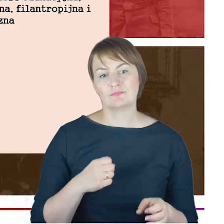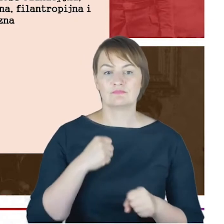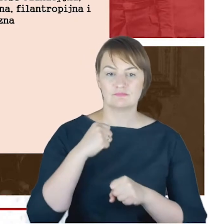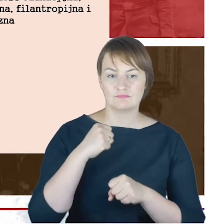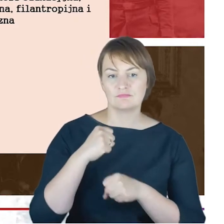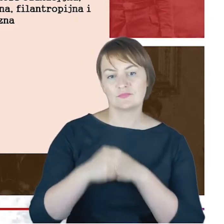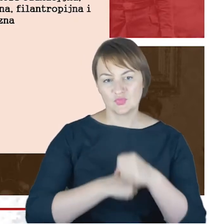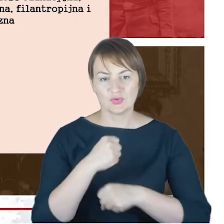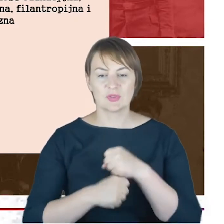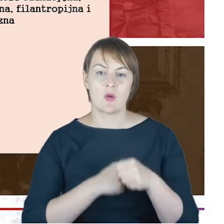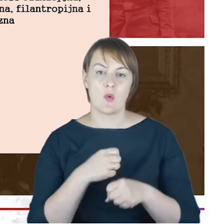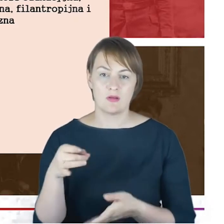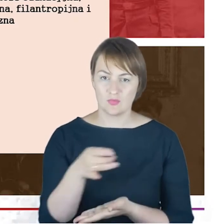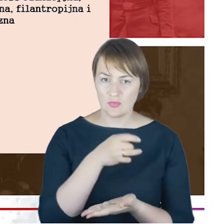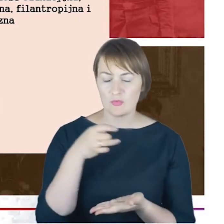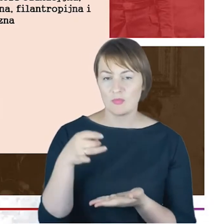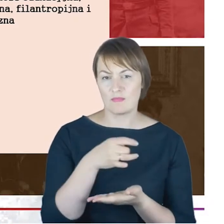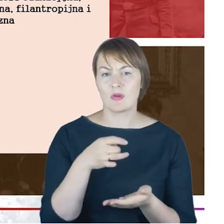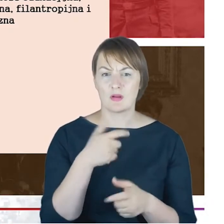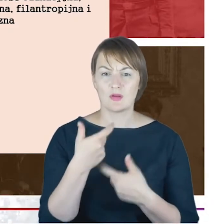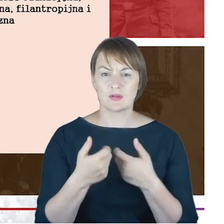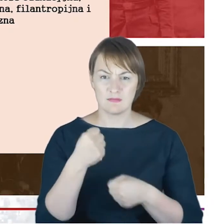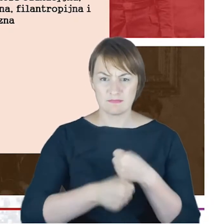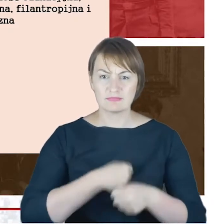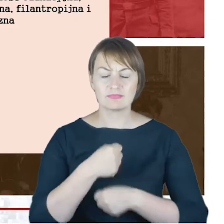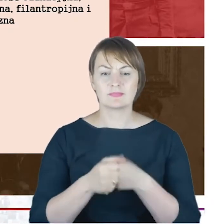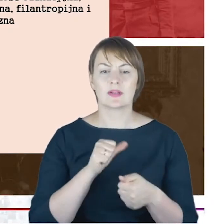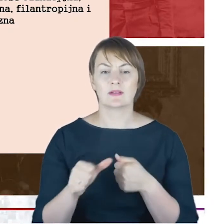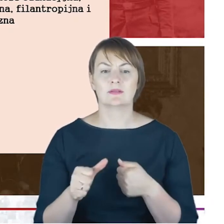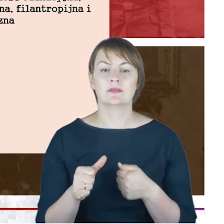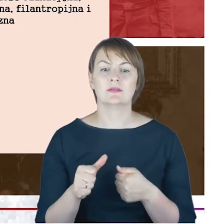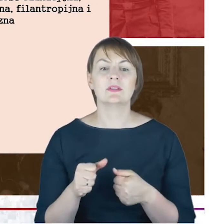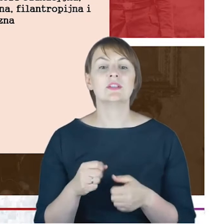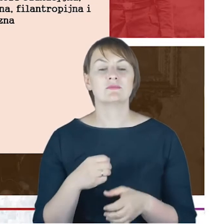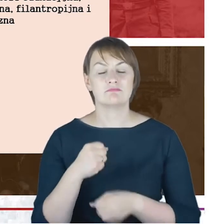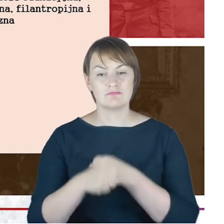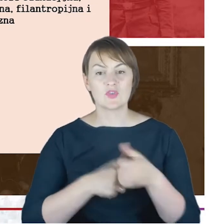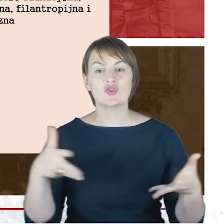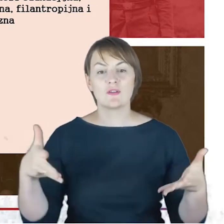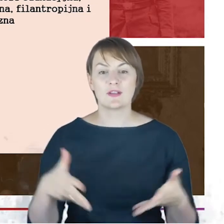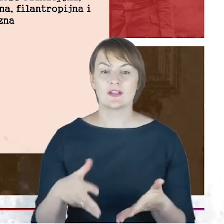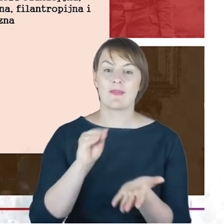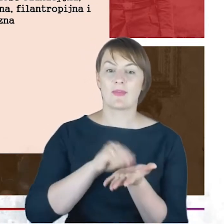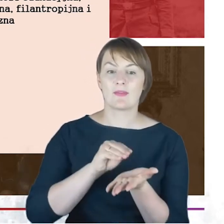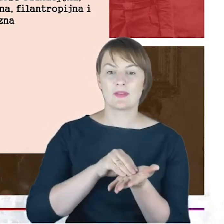i kolejne, a także bardzo ważna działalność w stowarzyszeniu tradycyjnych rabinów niemieckich.